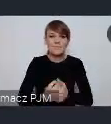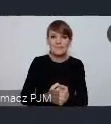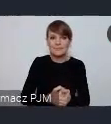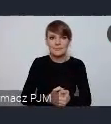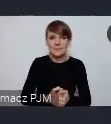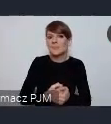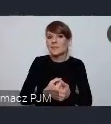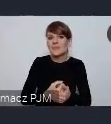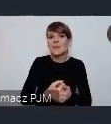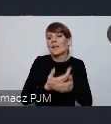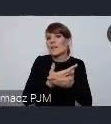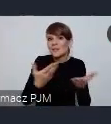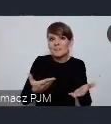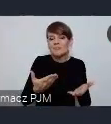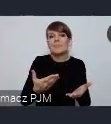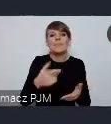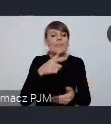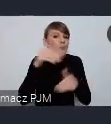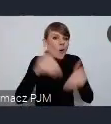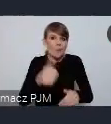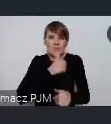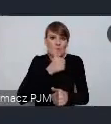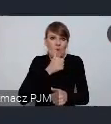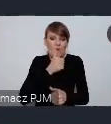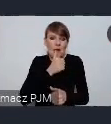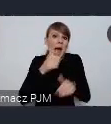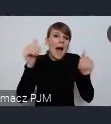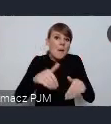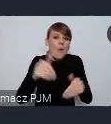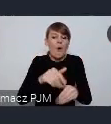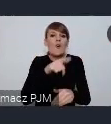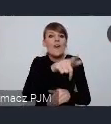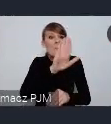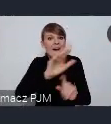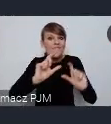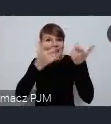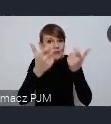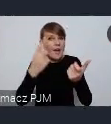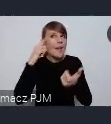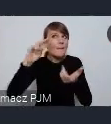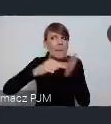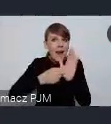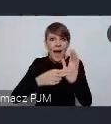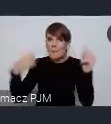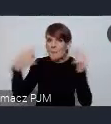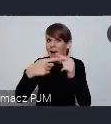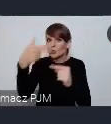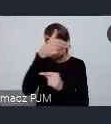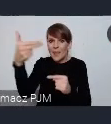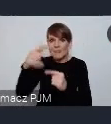próbować zwłaszcza te wydarzenia które się jakoś włączają w tematykę światowego forum, włączyć po prostu tą ścieżkę.